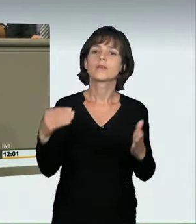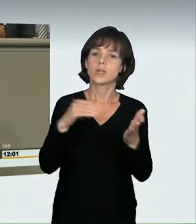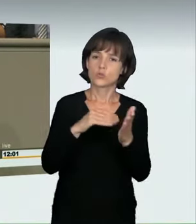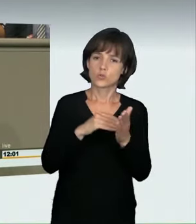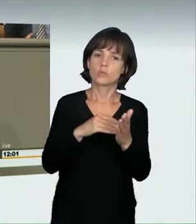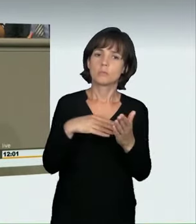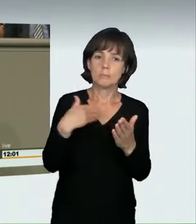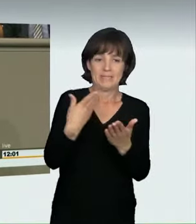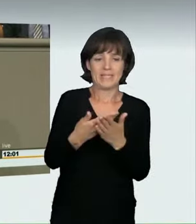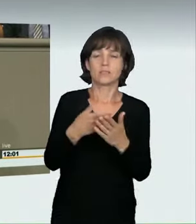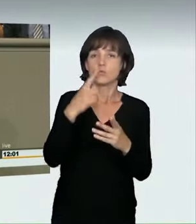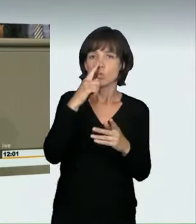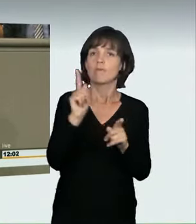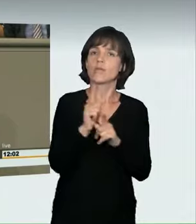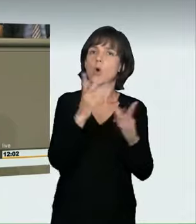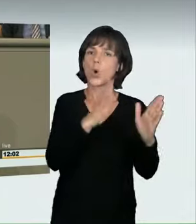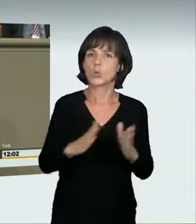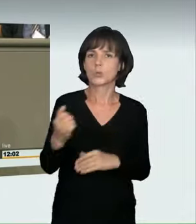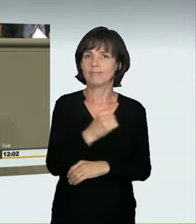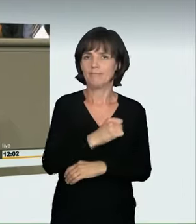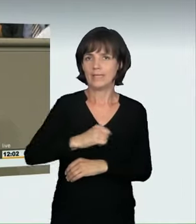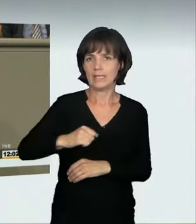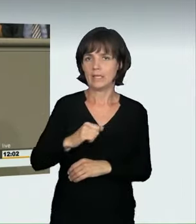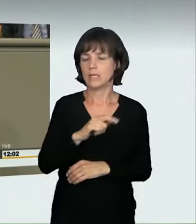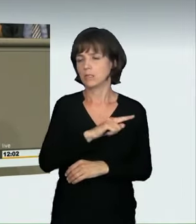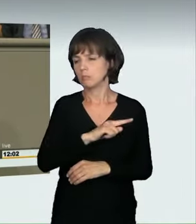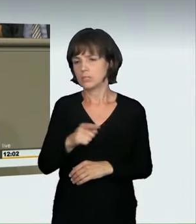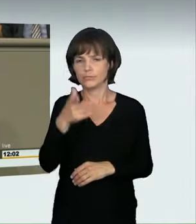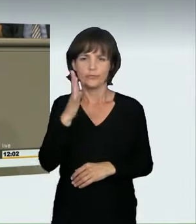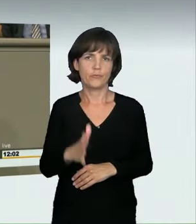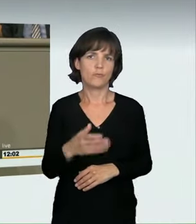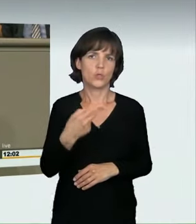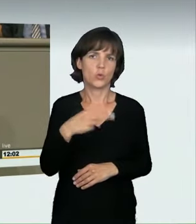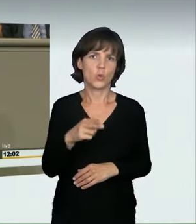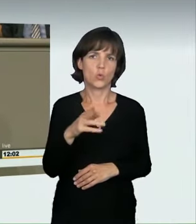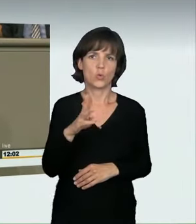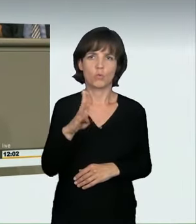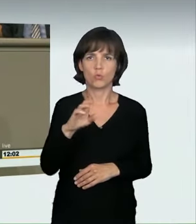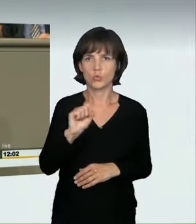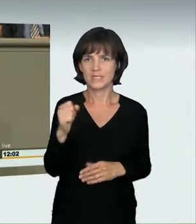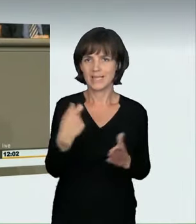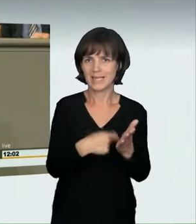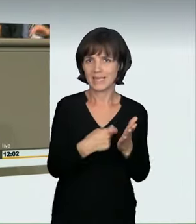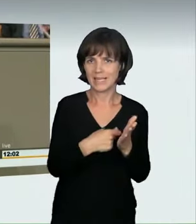und damit als Ordnungswidrigkeit behandelt, die je nach Konstellation mit bis zu 500 Euro Bußgeld geahndet wurde. Die erhebliche Gefahr für Leib